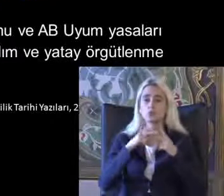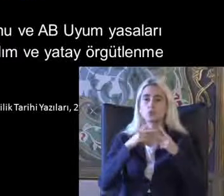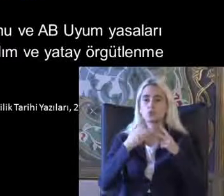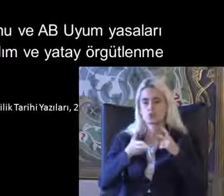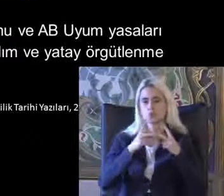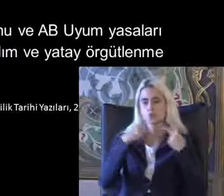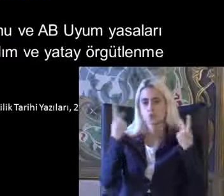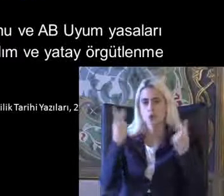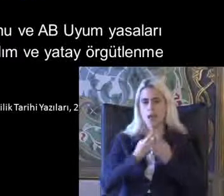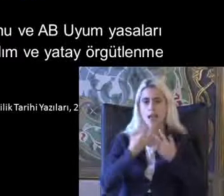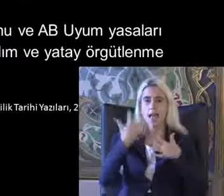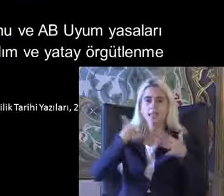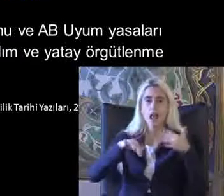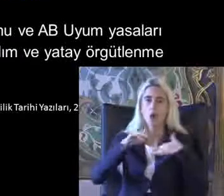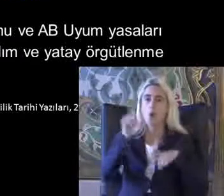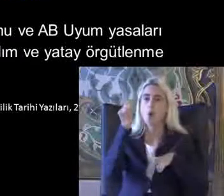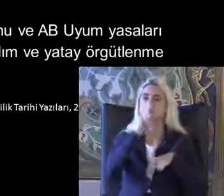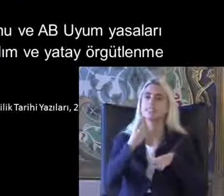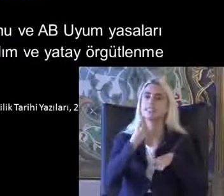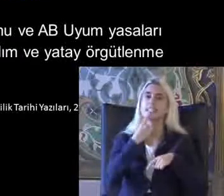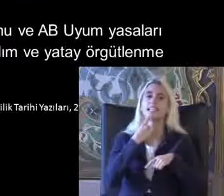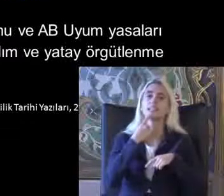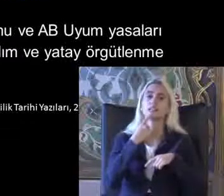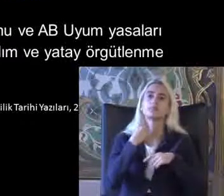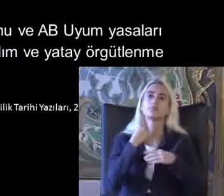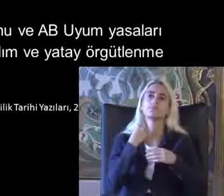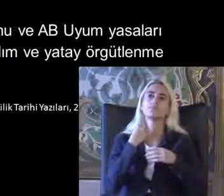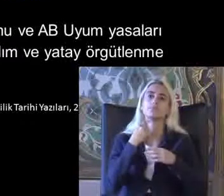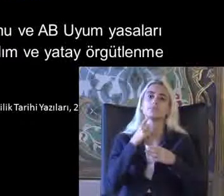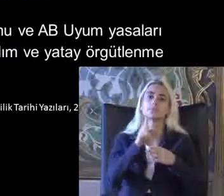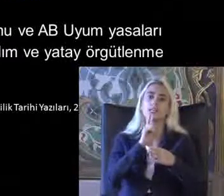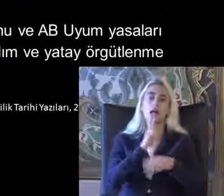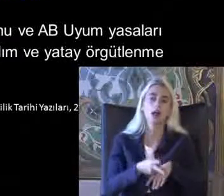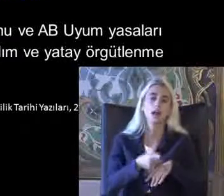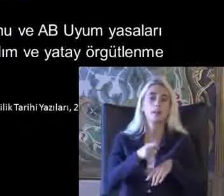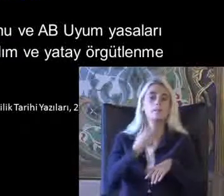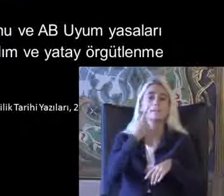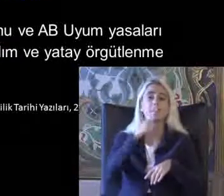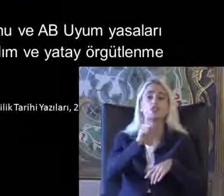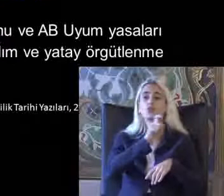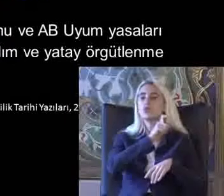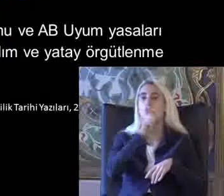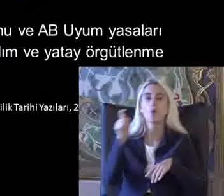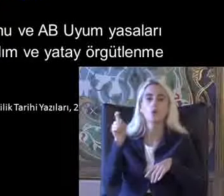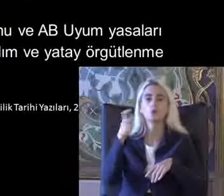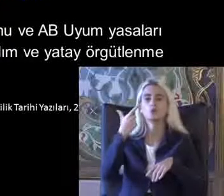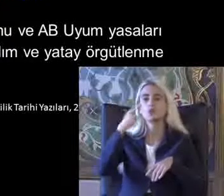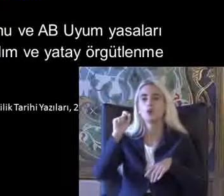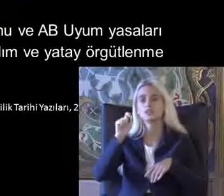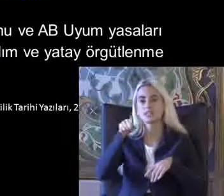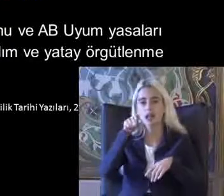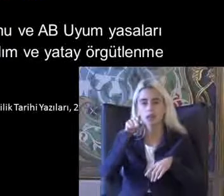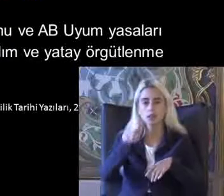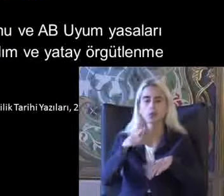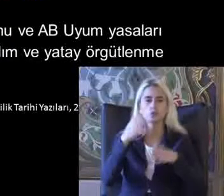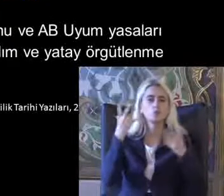Engelliler on yılı ilan Biliyor bir Türkiye'de 1009 Oo 90'a kadar Türkçe yoğun bir dönemdi